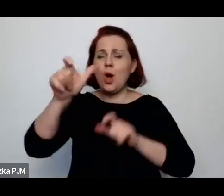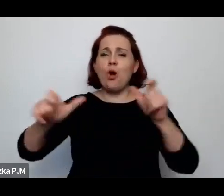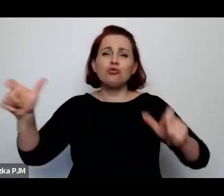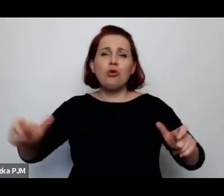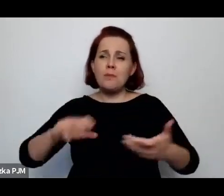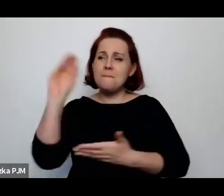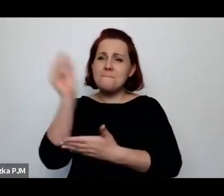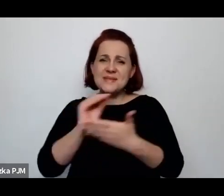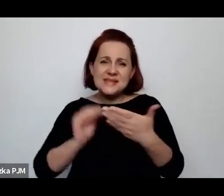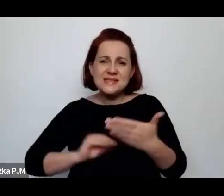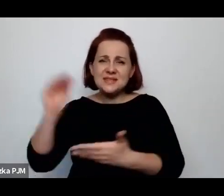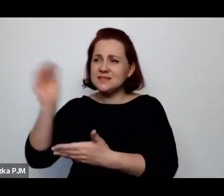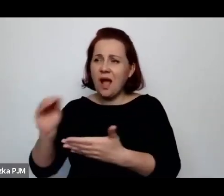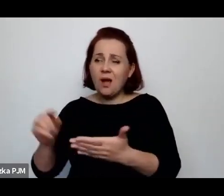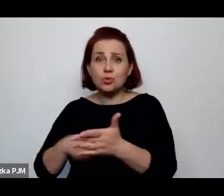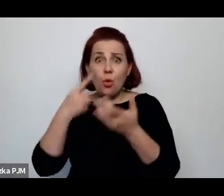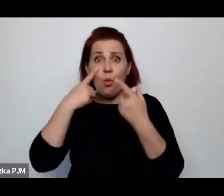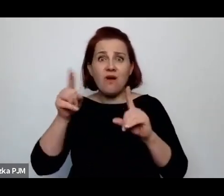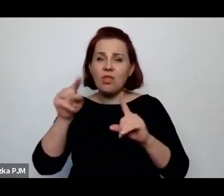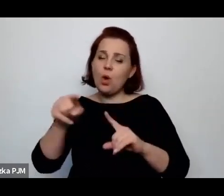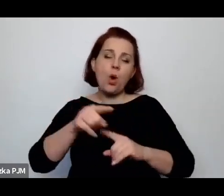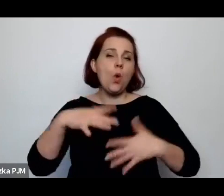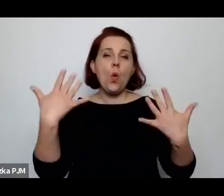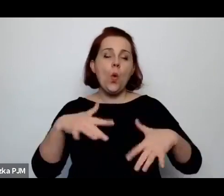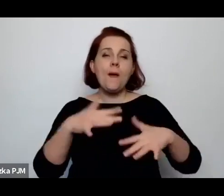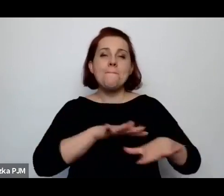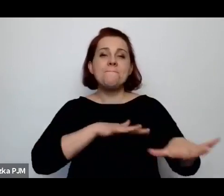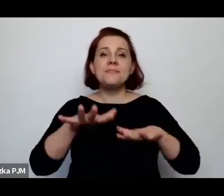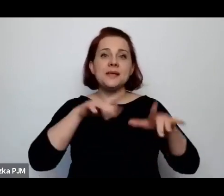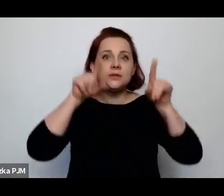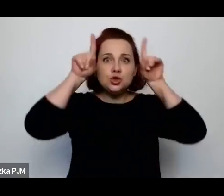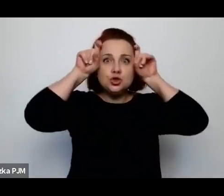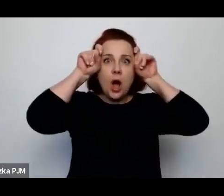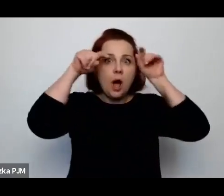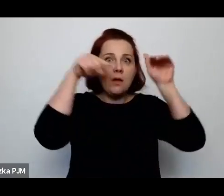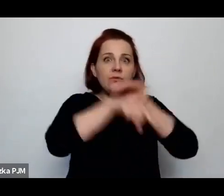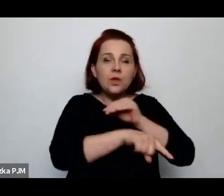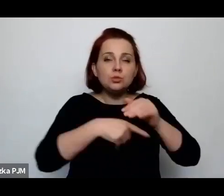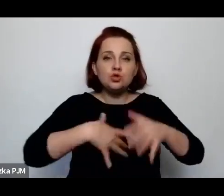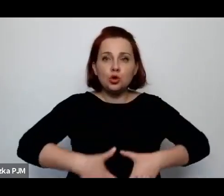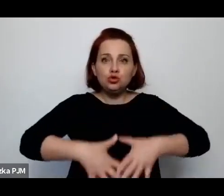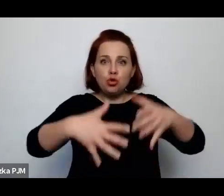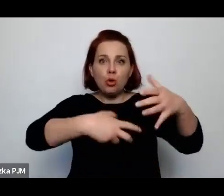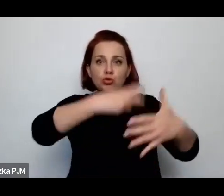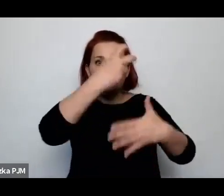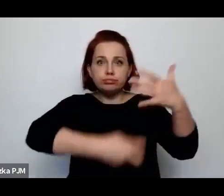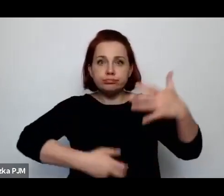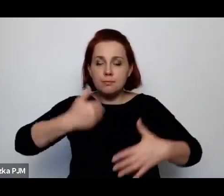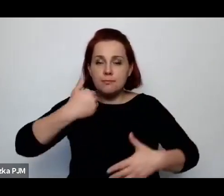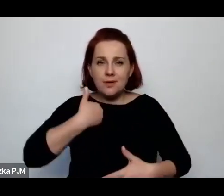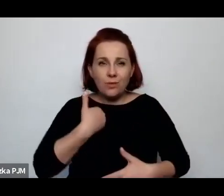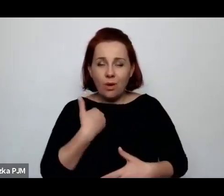jest po prostu szatańskie miejsce, gdzie są usuwane ciąże, chociaż akurat to było totalne zakazane